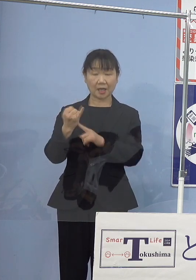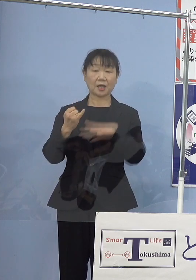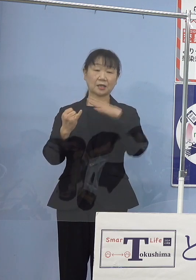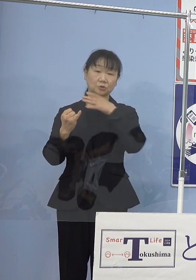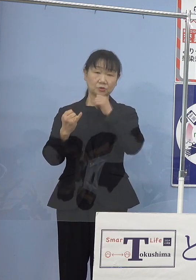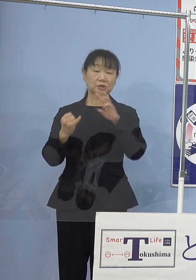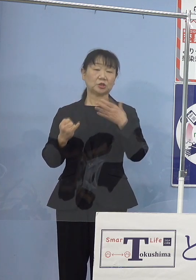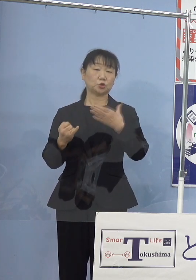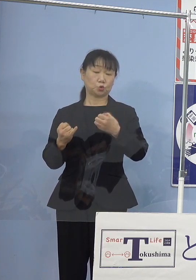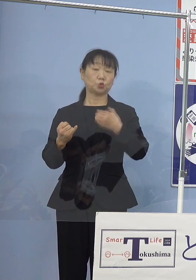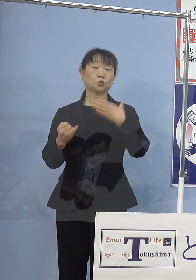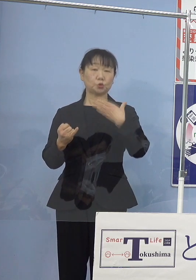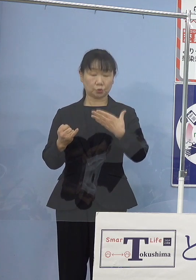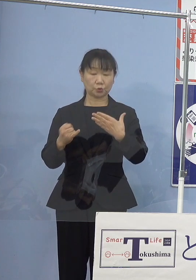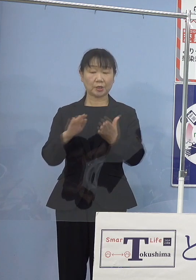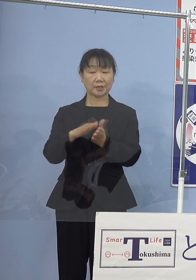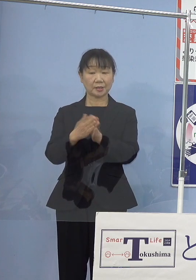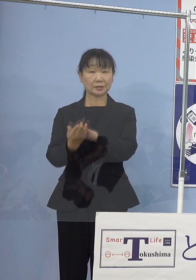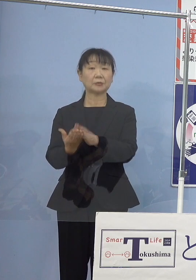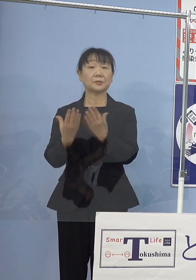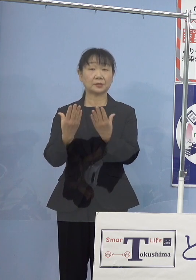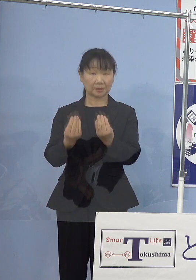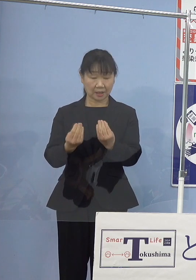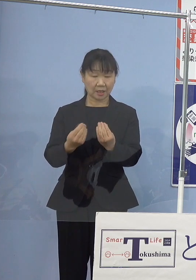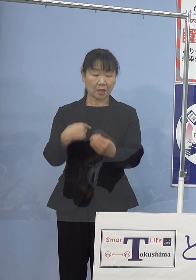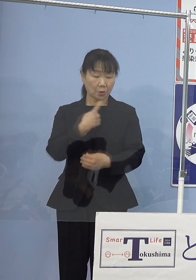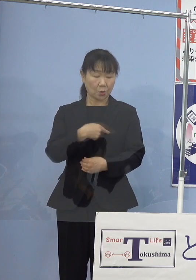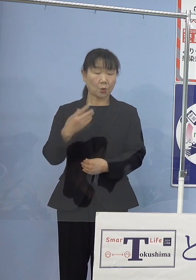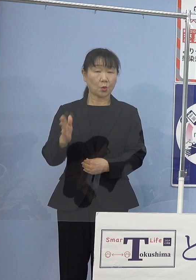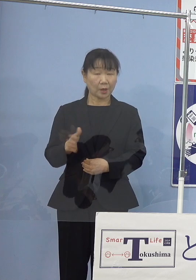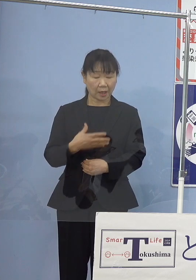心からご冥福を お祈り申し上げたいと思います